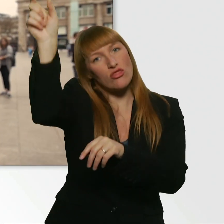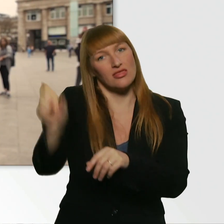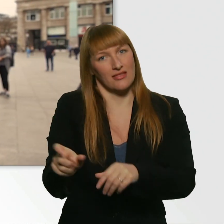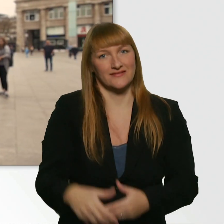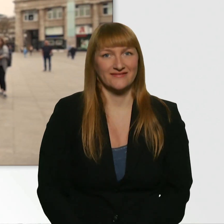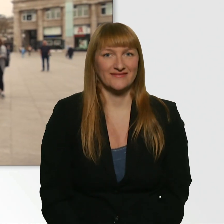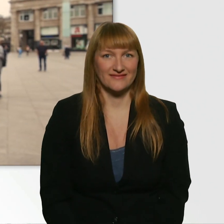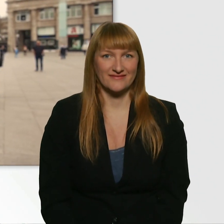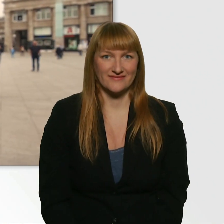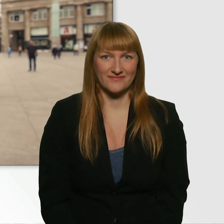Danke schön.